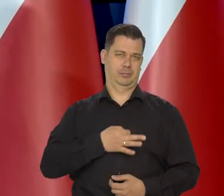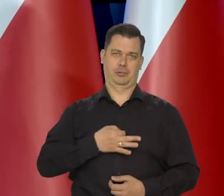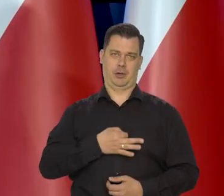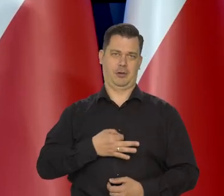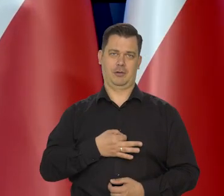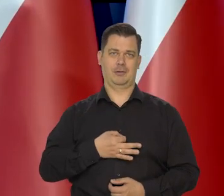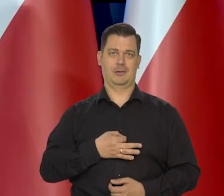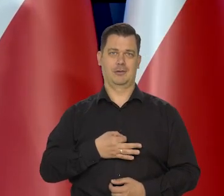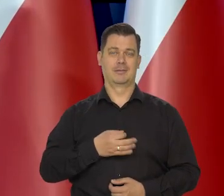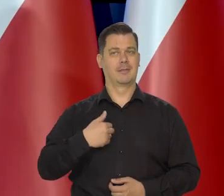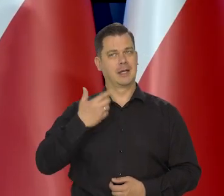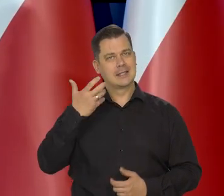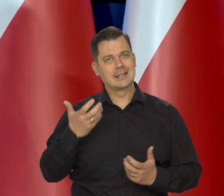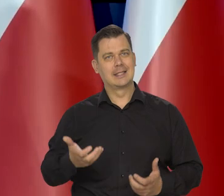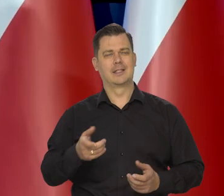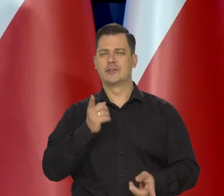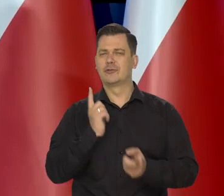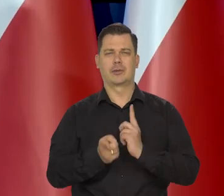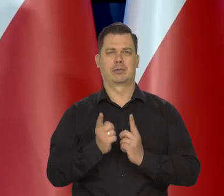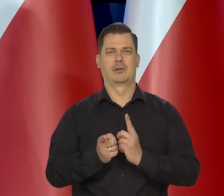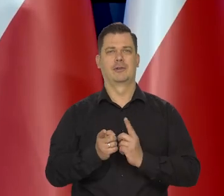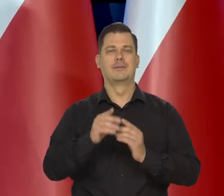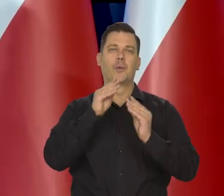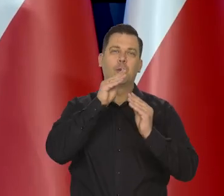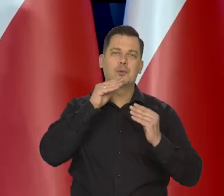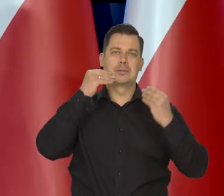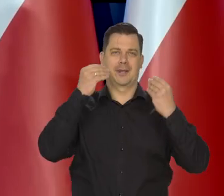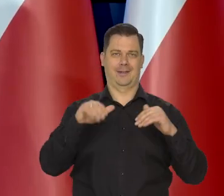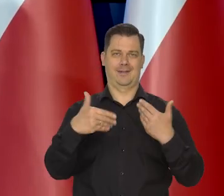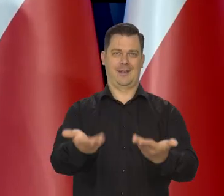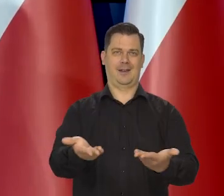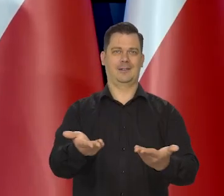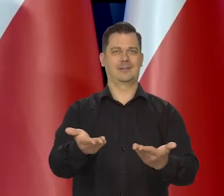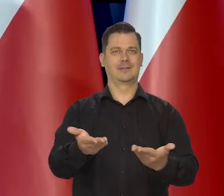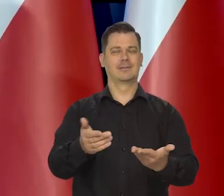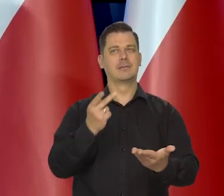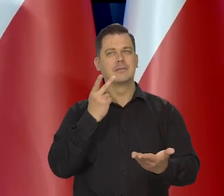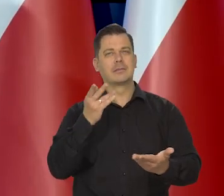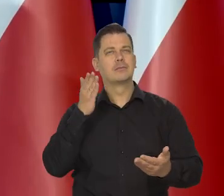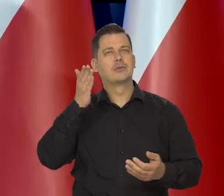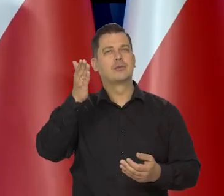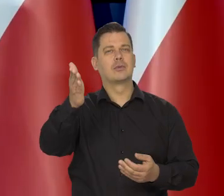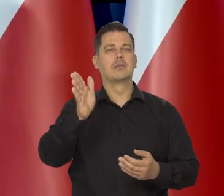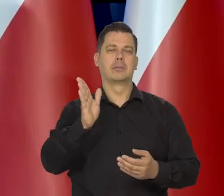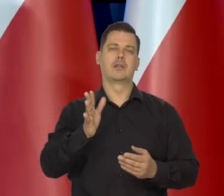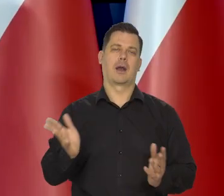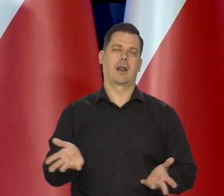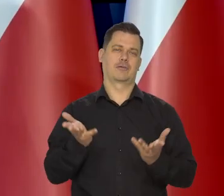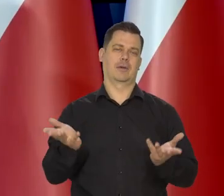żeby te rodziny jak najszybciej no się uśmiechnęły i zobaczyły, że będzie lżej. No, kiedy będzie lżej?